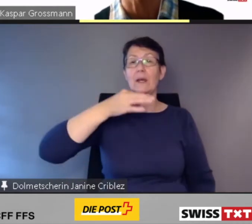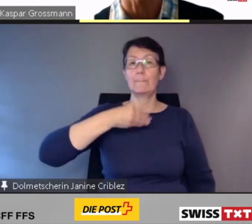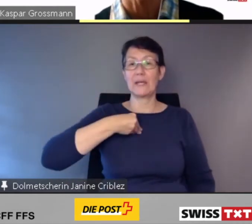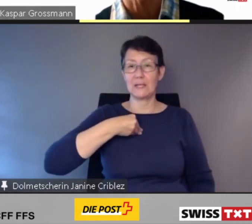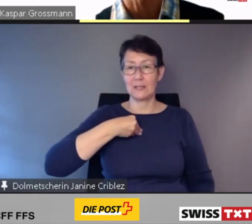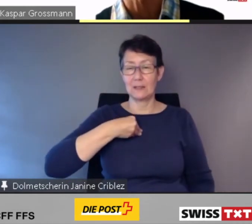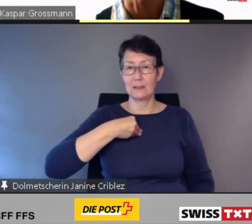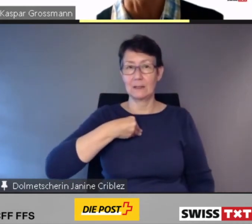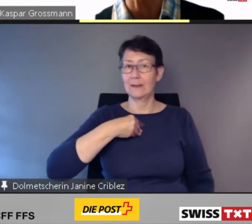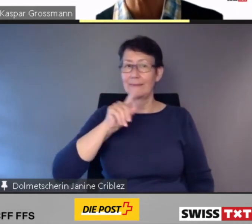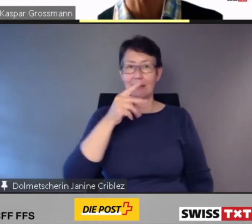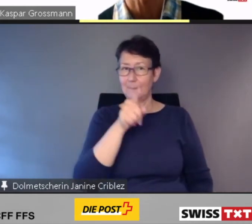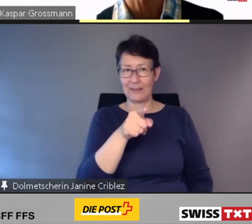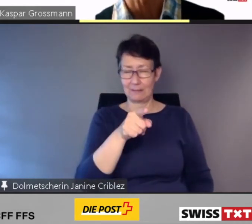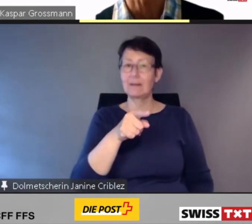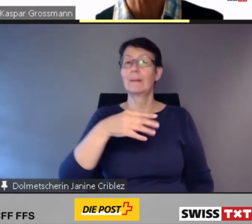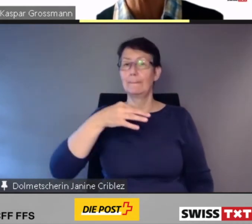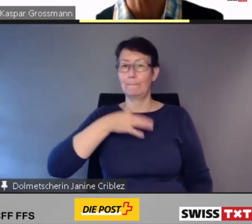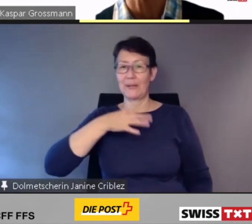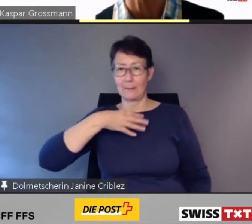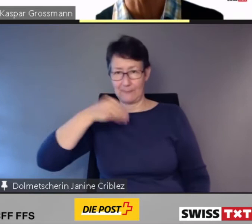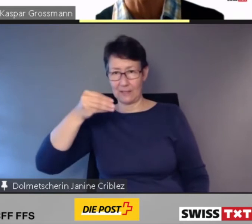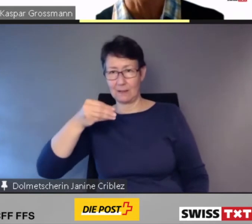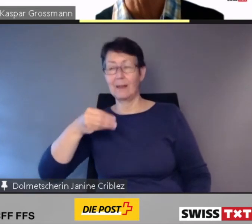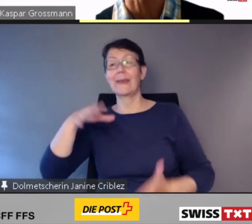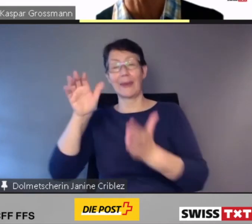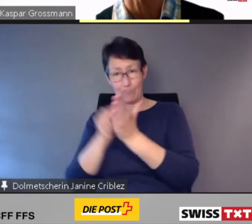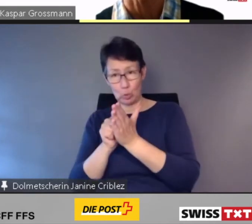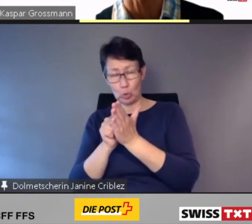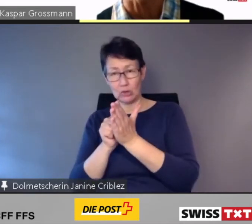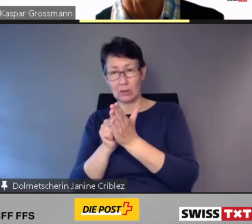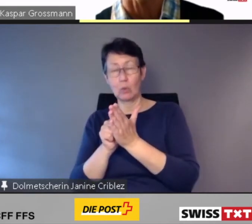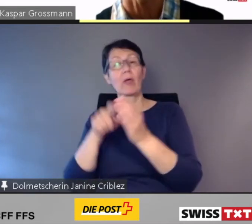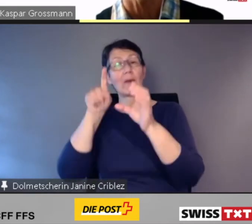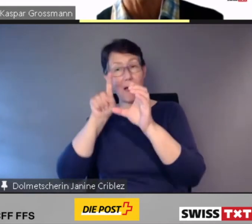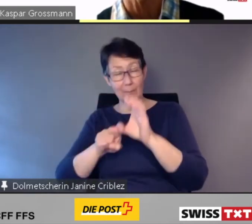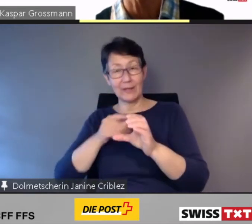Eben: on demand.